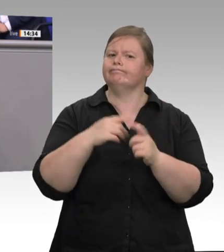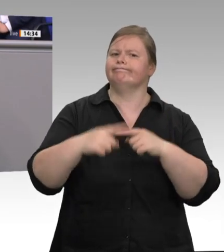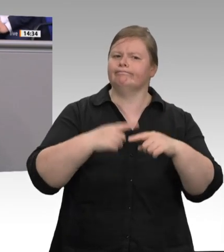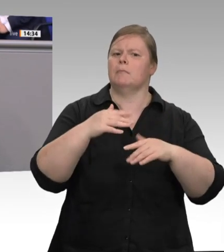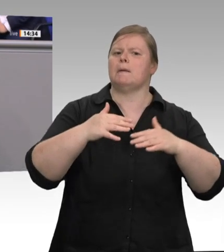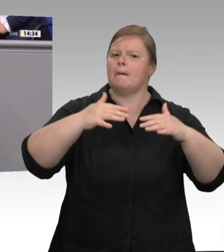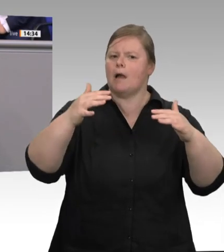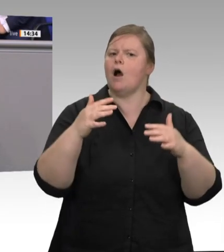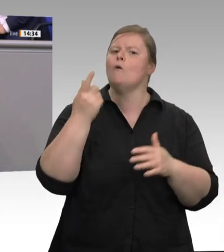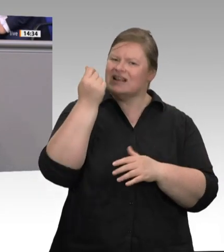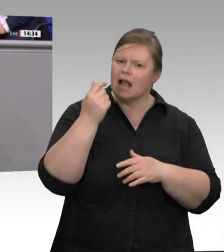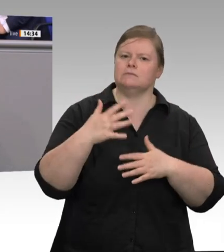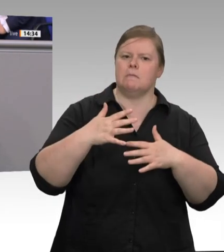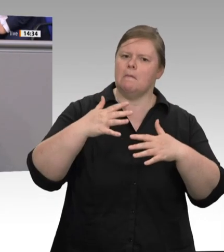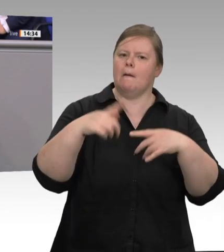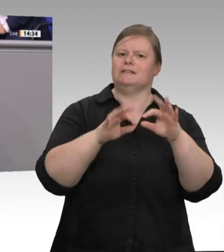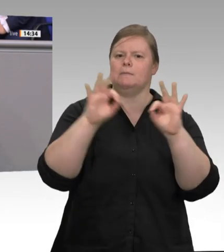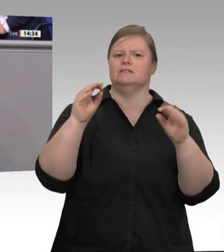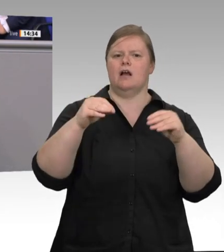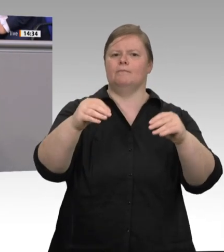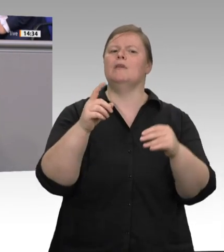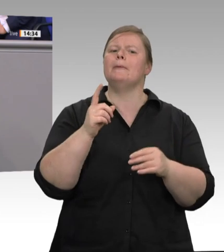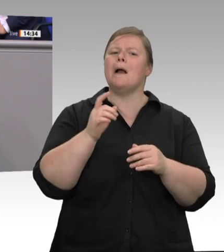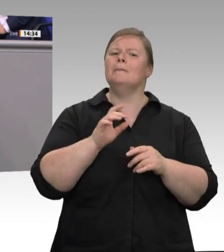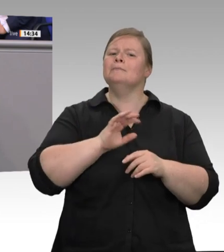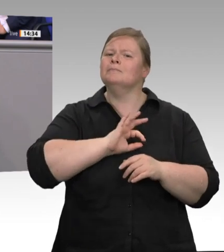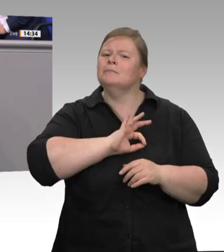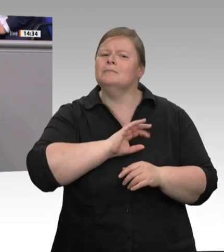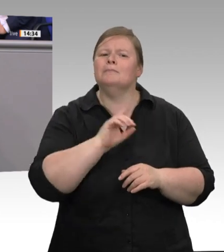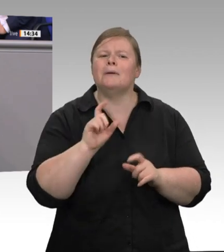bis heute 20 Prozent der aufgestockten Planstellen immer noch nicht besetzt sind. Wir müssen